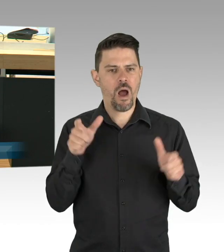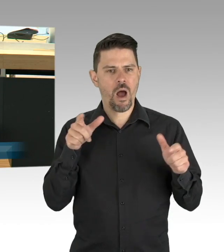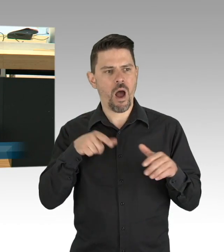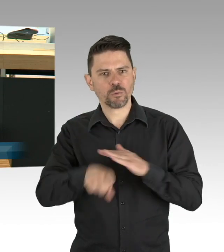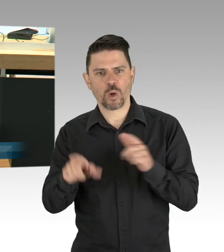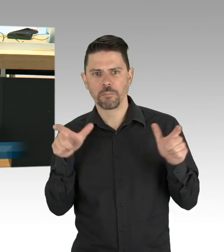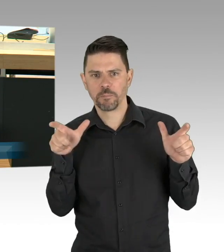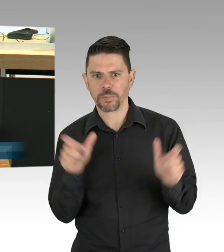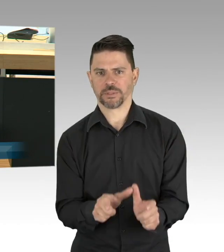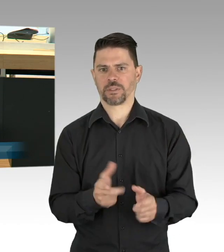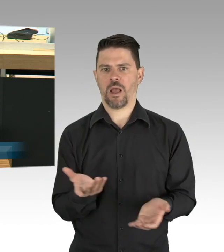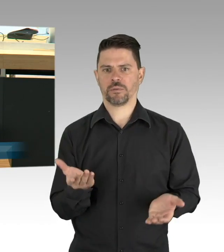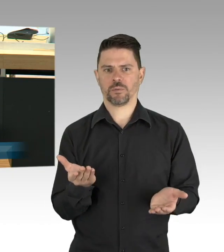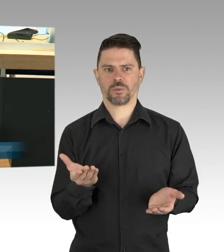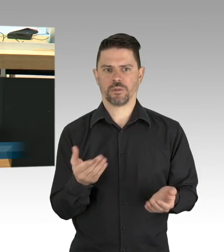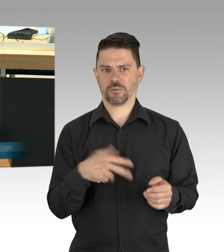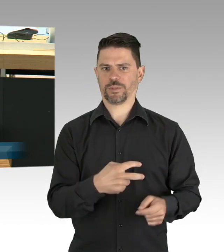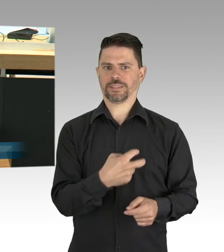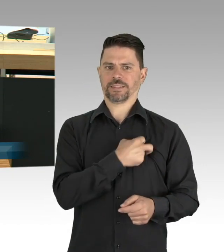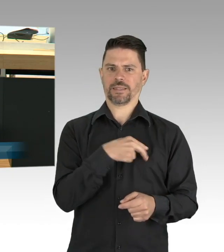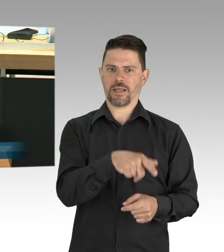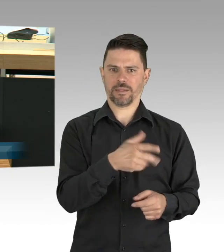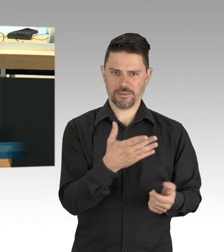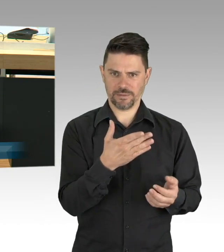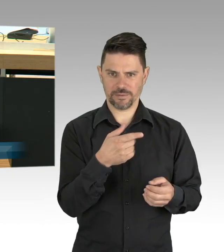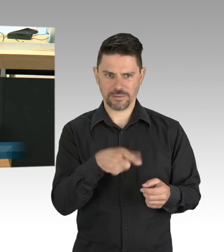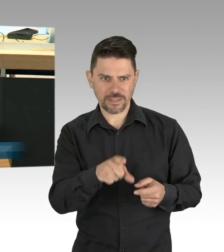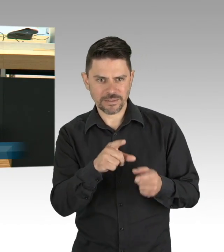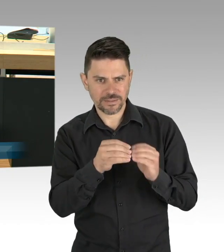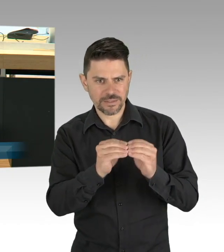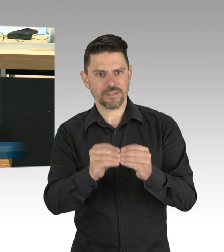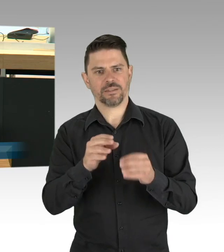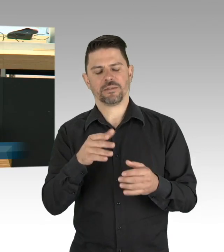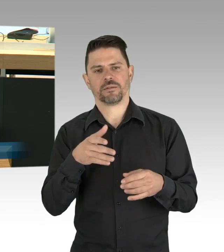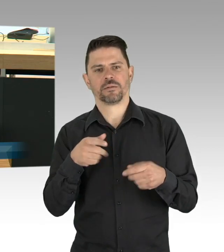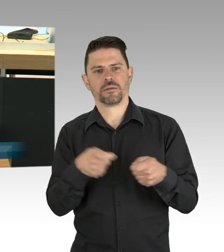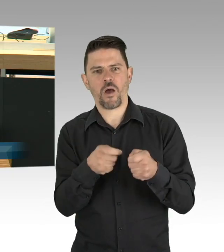für mich nicht so, ich meine die Fälle häuslicher Gewalt, die wir in steigenden Einsatzzahlen der Berliner Polizei sehen,